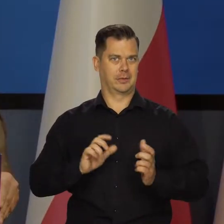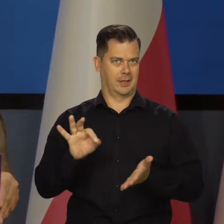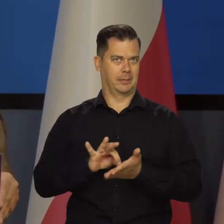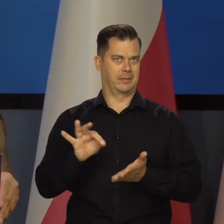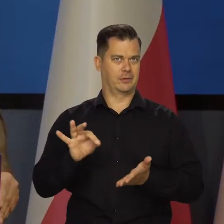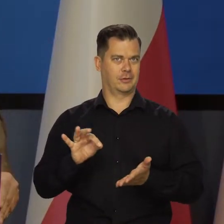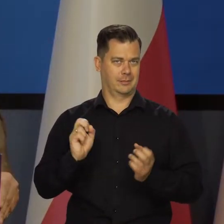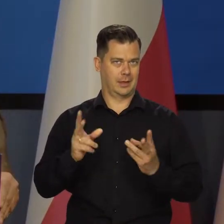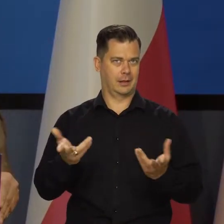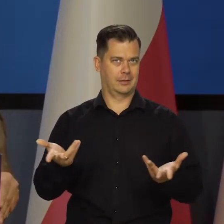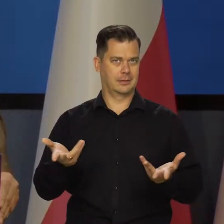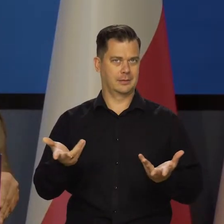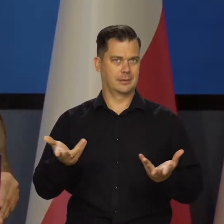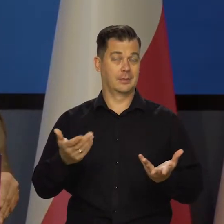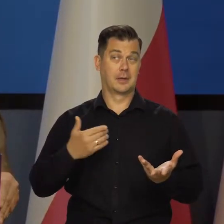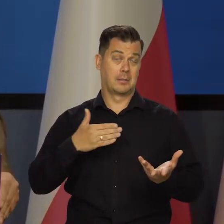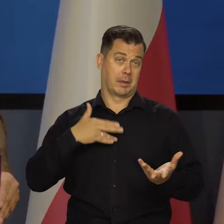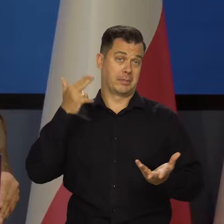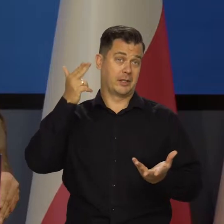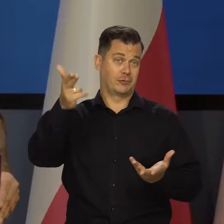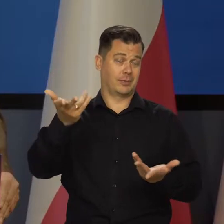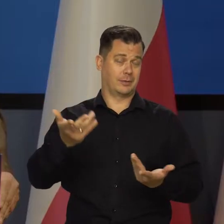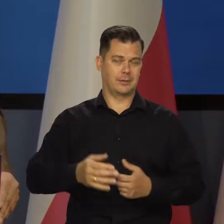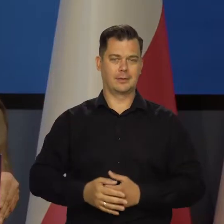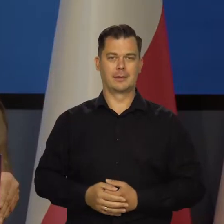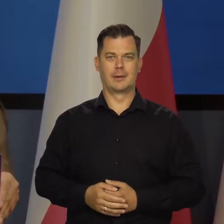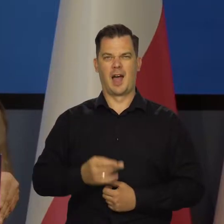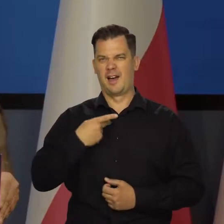Byśmy się cieszyli wszyscy. Mam nadzieję, że wszyscy.